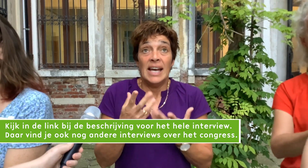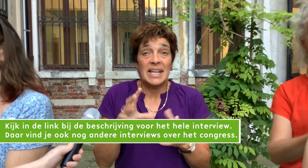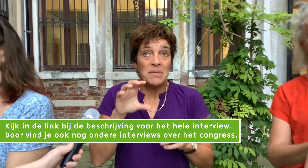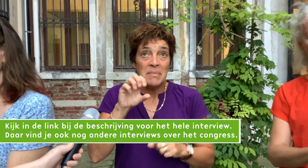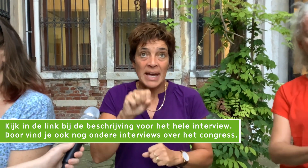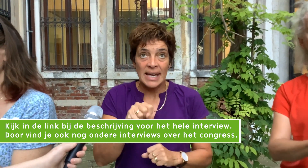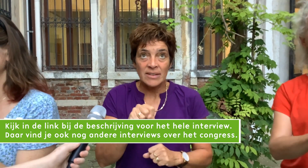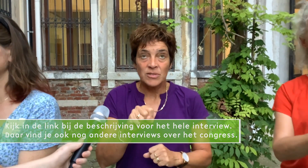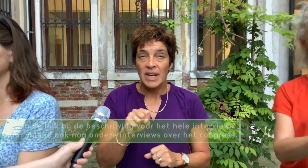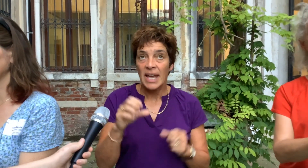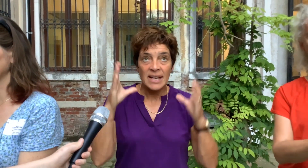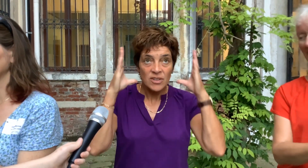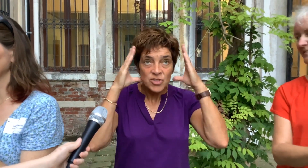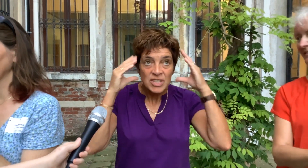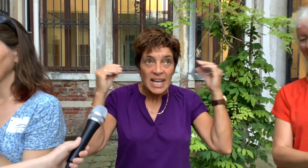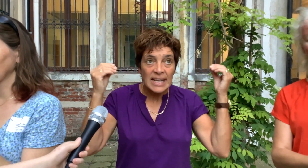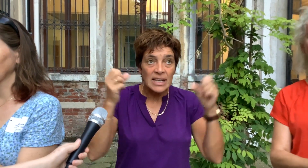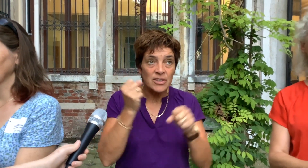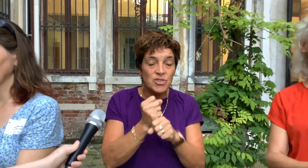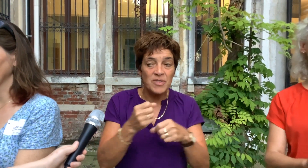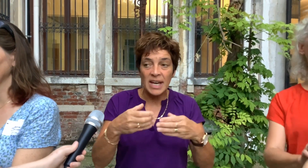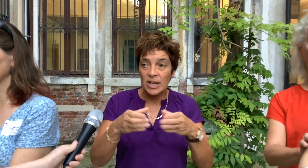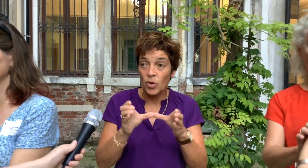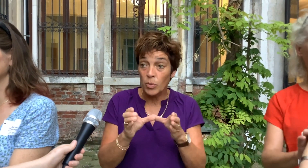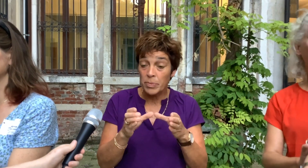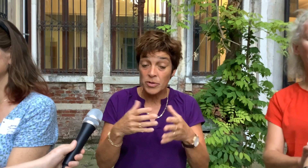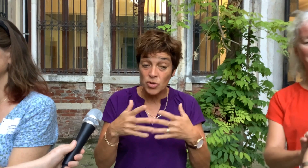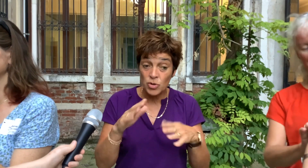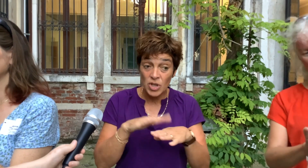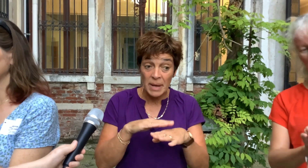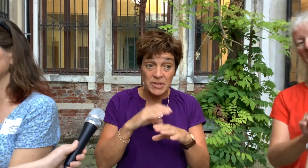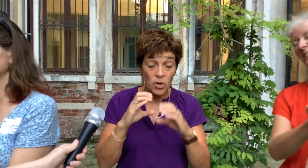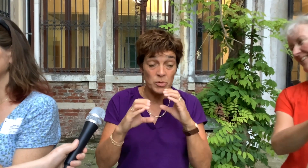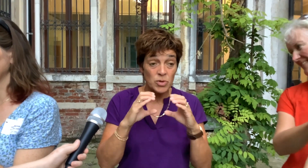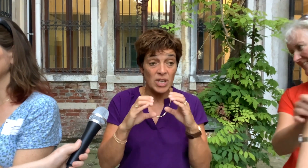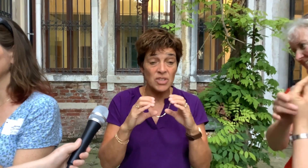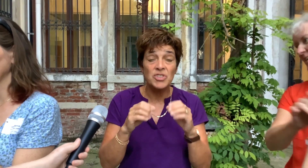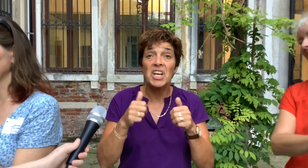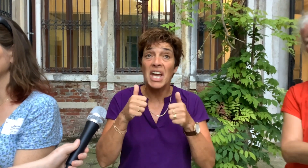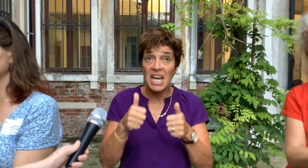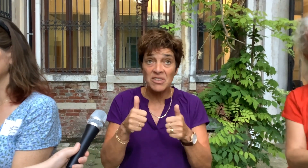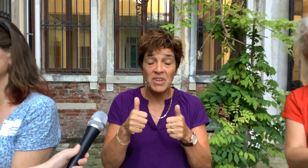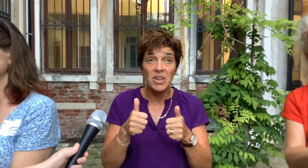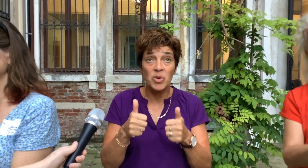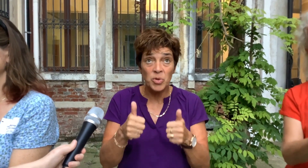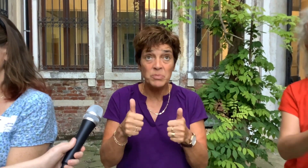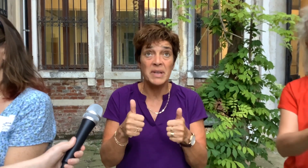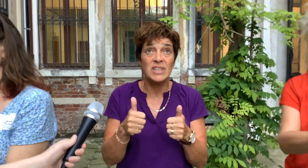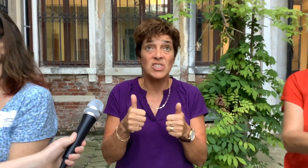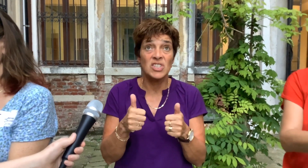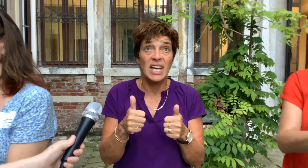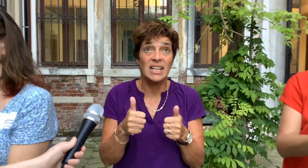En ik merk dat wij als Nederlandse werkgroep... Social Haptic Communication echt wel goed bezig zijn.